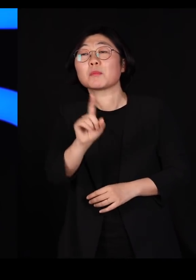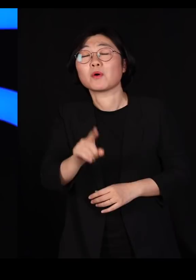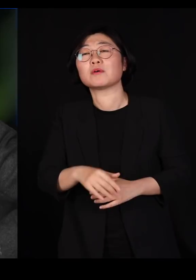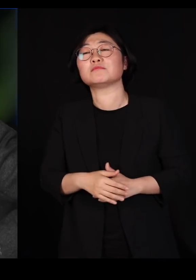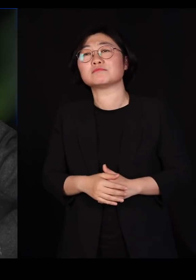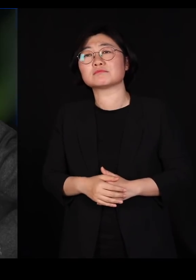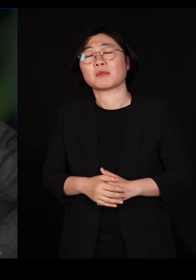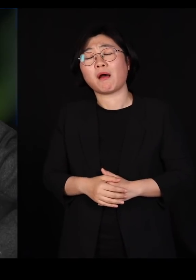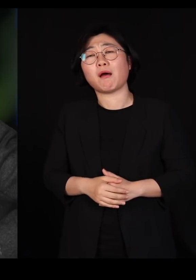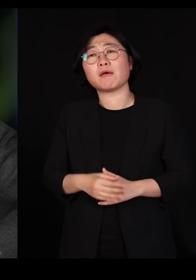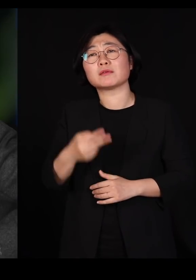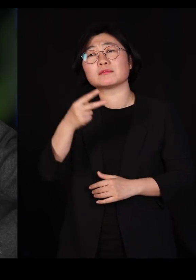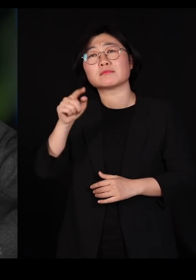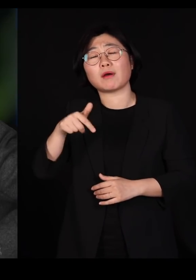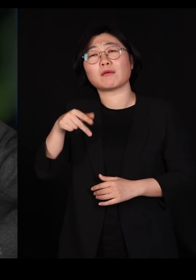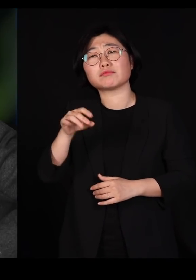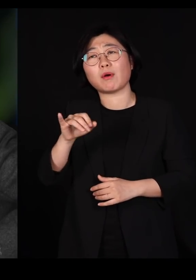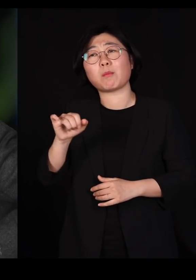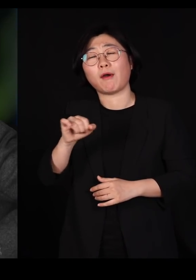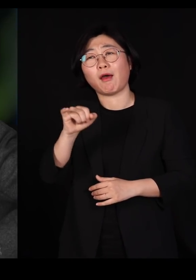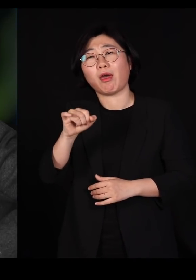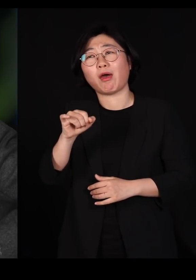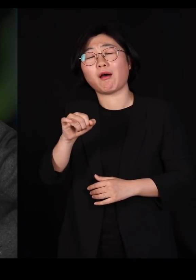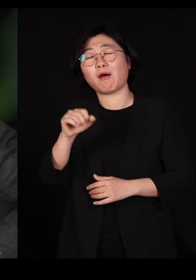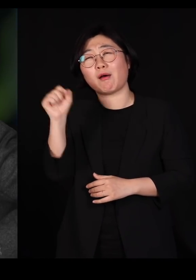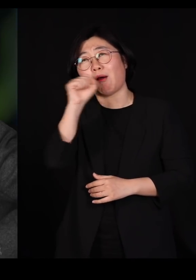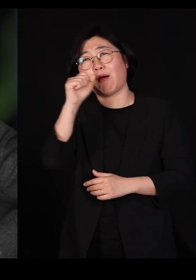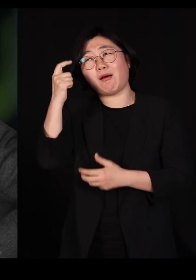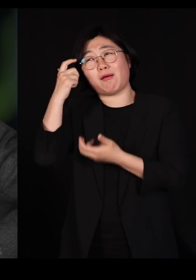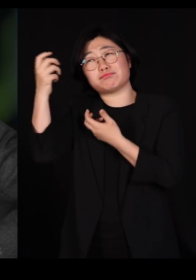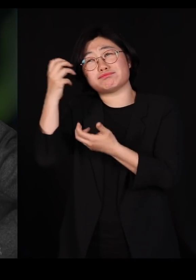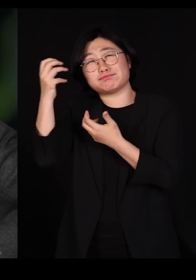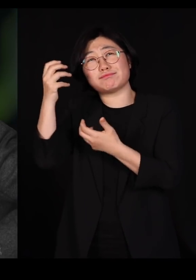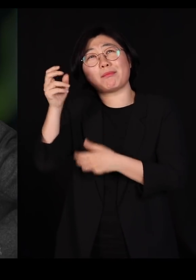"딱정벌레를 병적으로 좋아하셨나봐요" 이랬다는 거예요